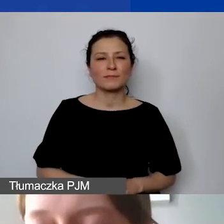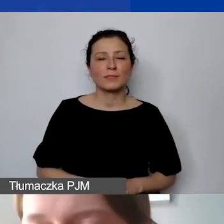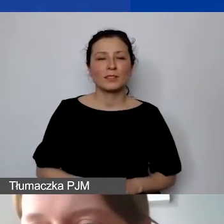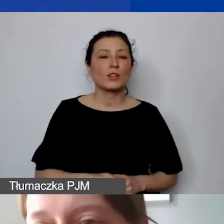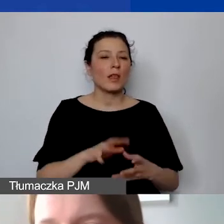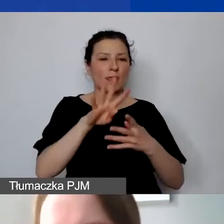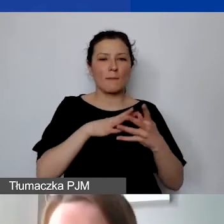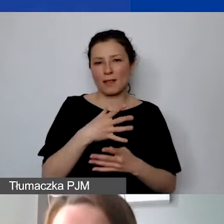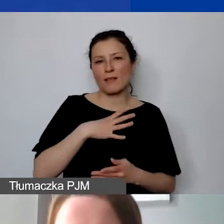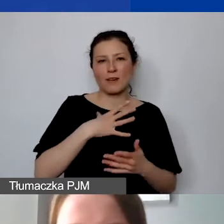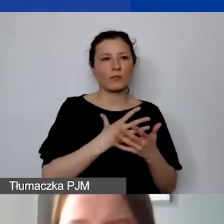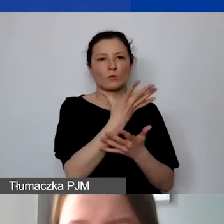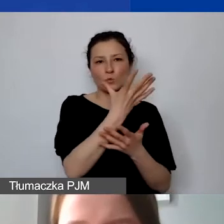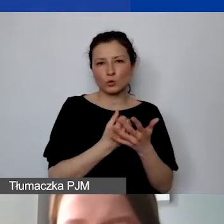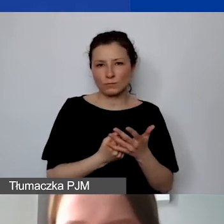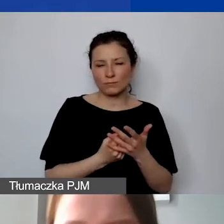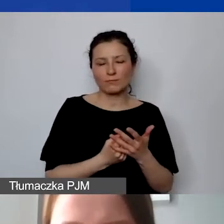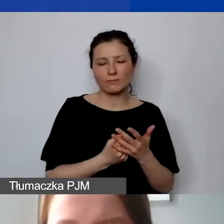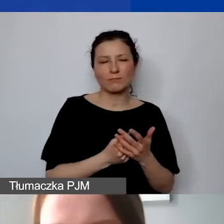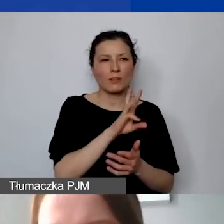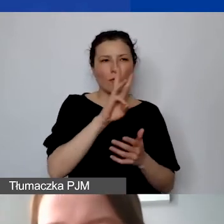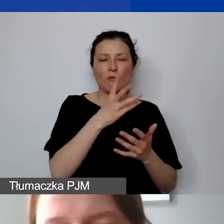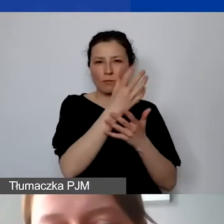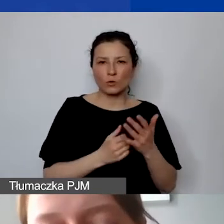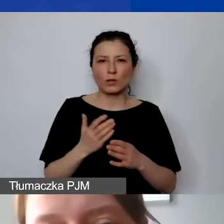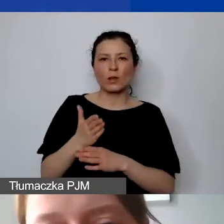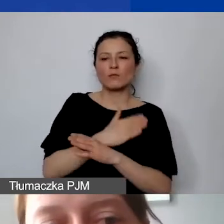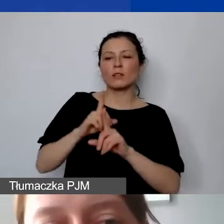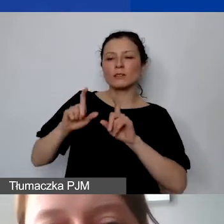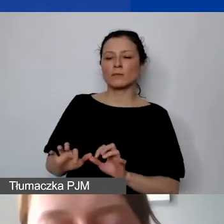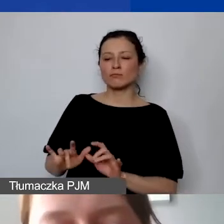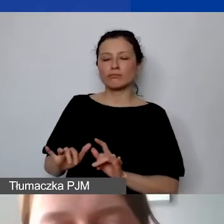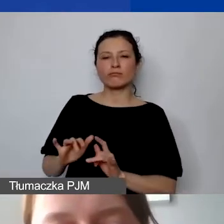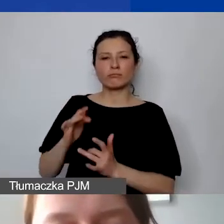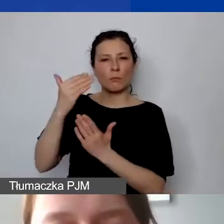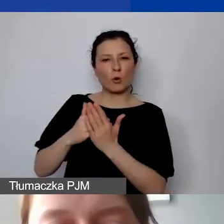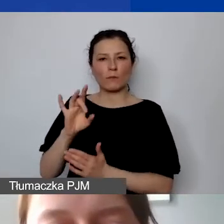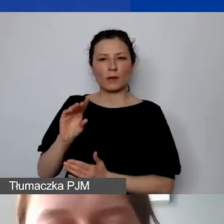Zanim przejdą państwo do generatora, żeby skorzystali z tych możliwości. Narzędzie do planowania budżetu